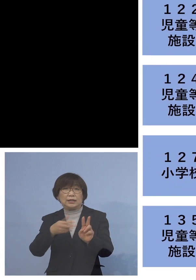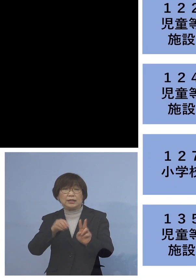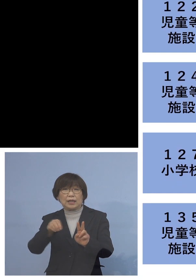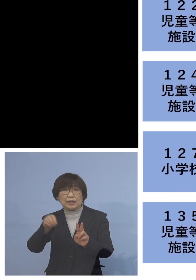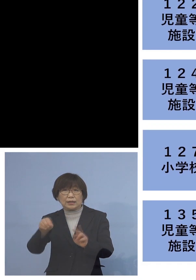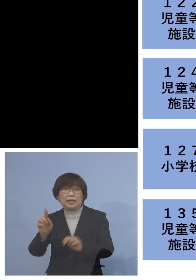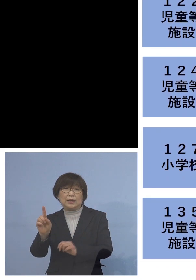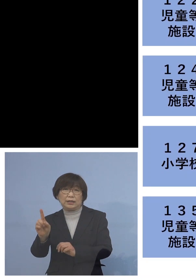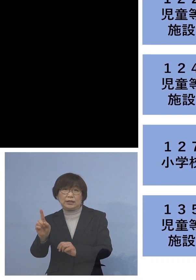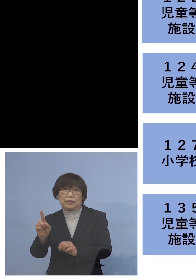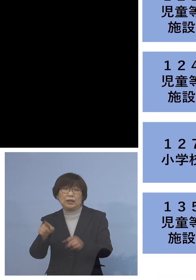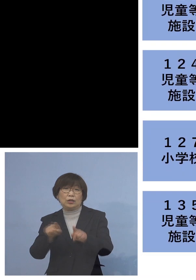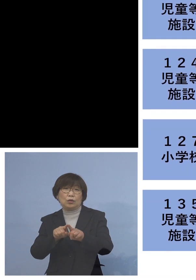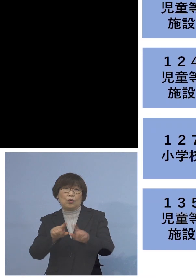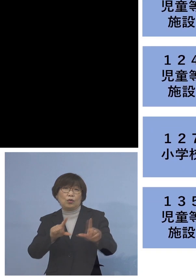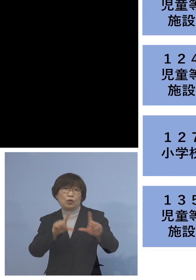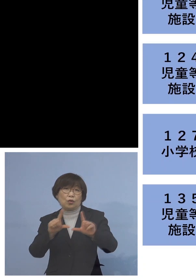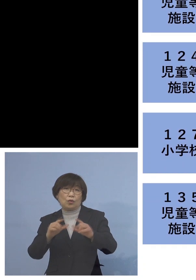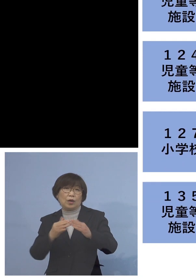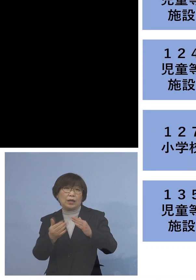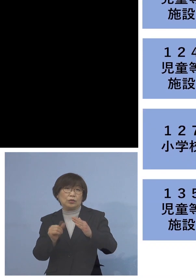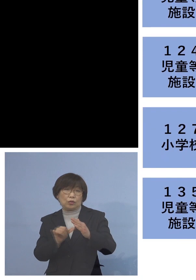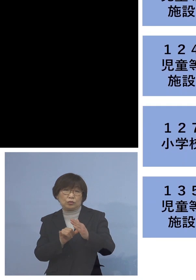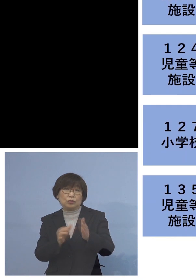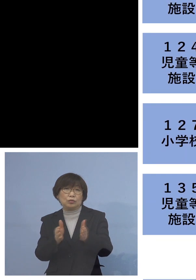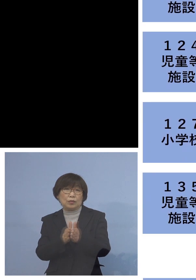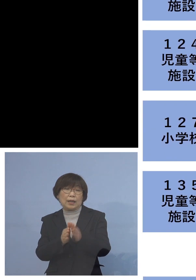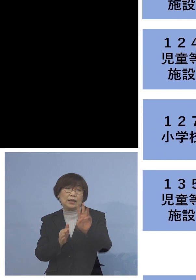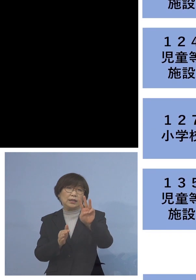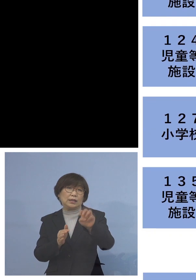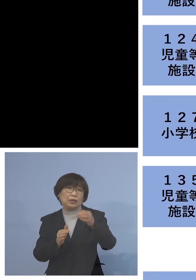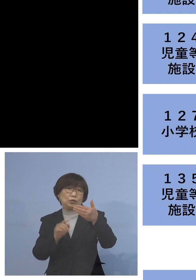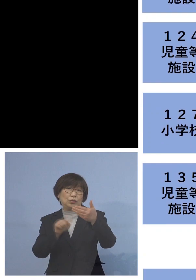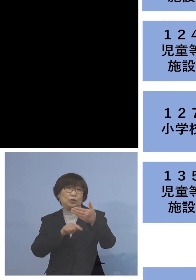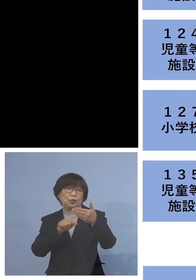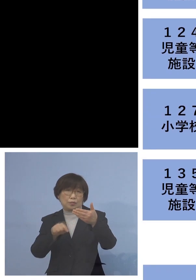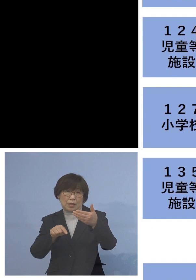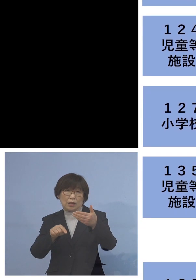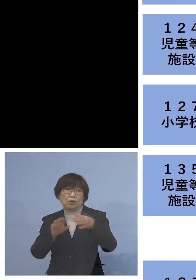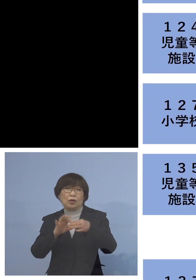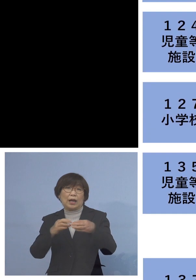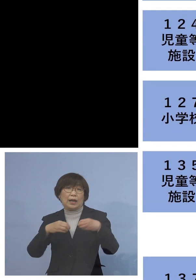同居のご家族を加え 39名の関連クラスターに